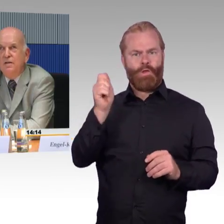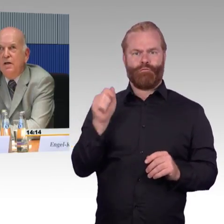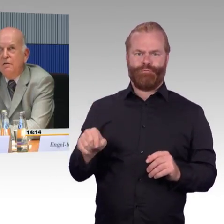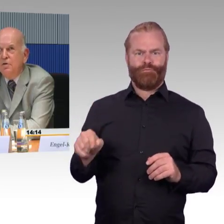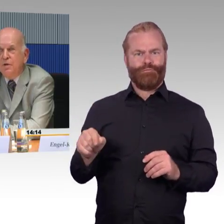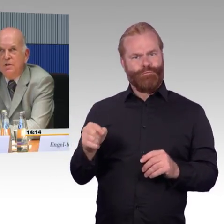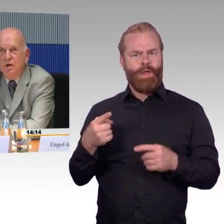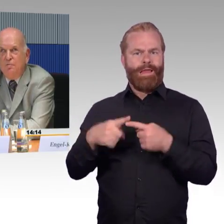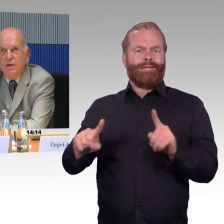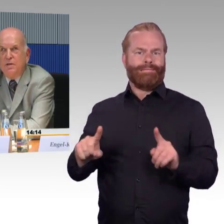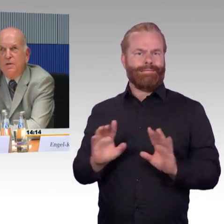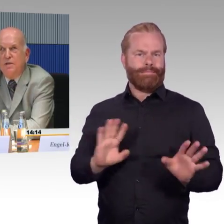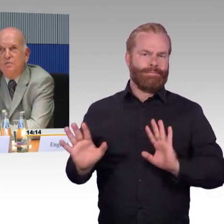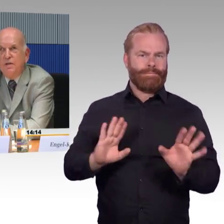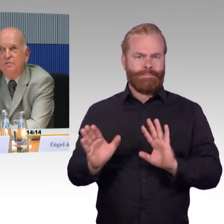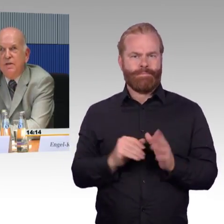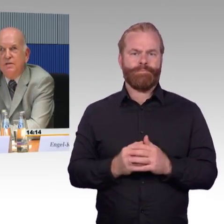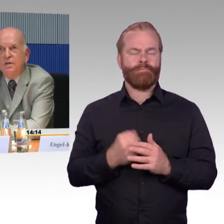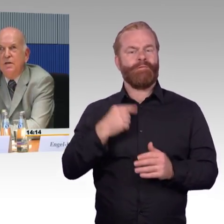entsprechende Aufmerksamkeitsfelder fehlen, das heißt,